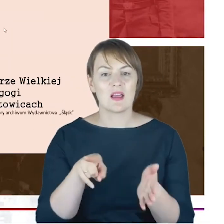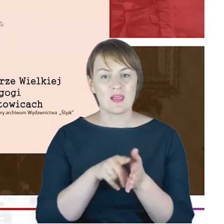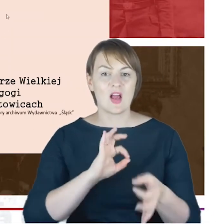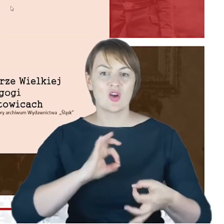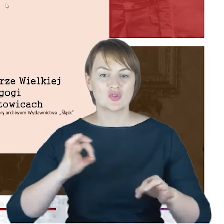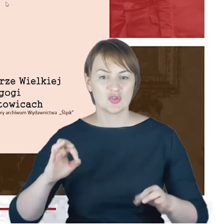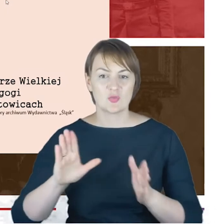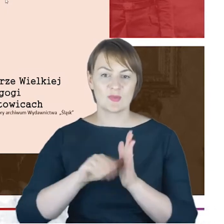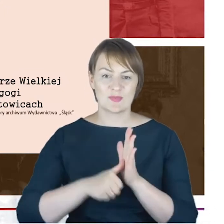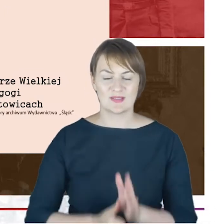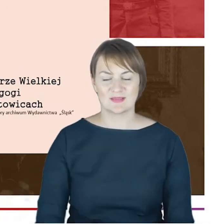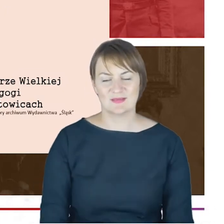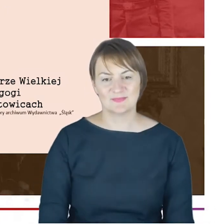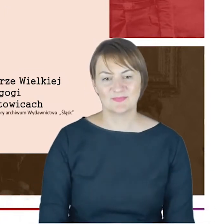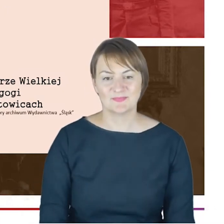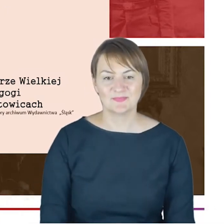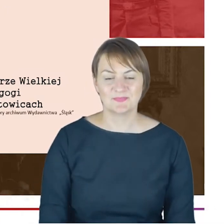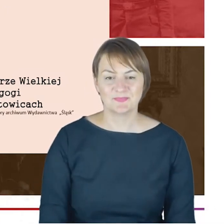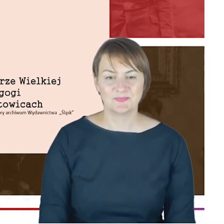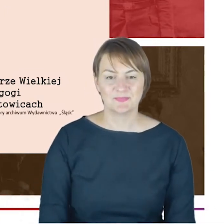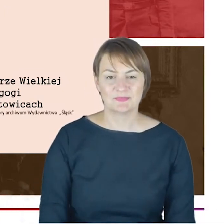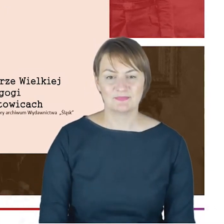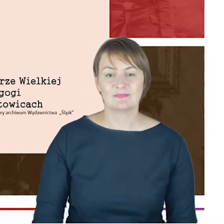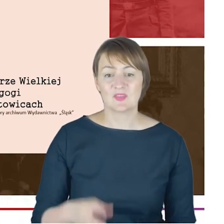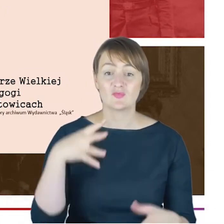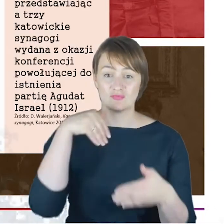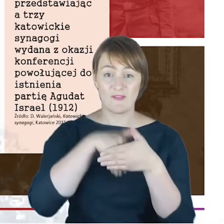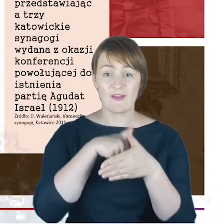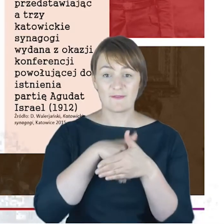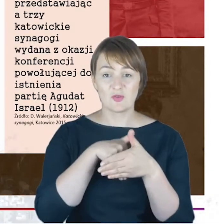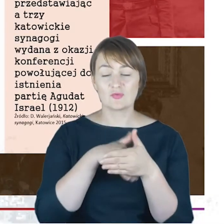które udało mi się znaleźć wnętrza Wielkiej Synagogi.